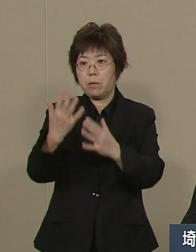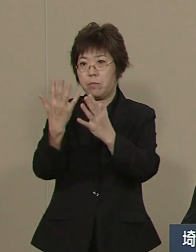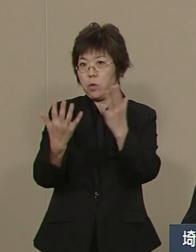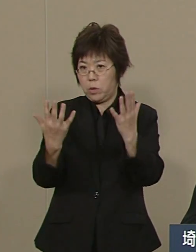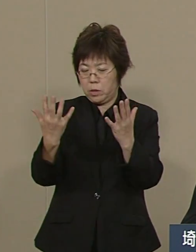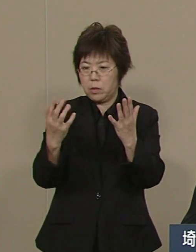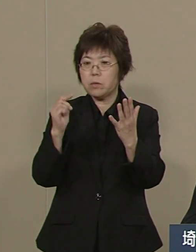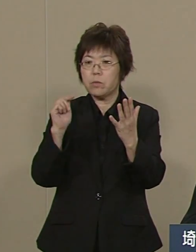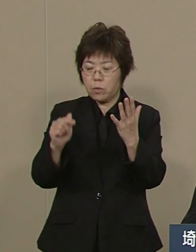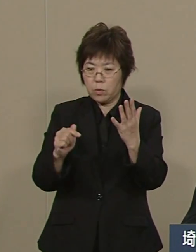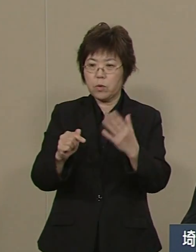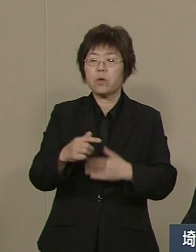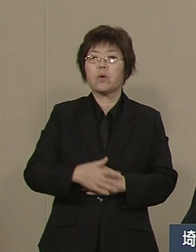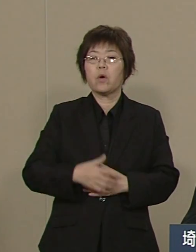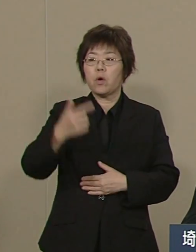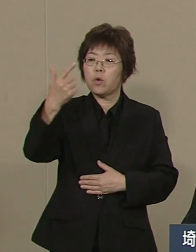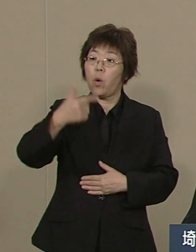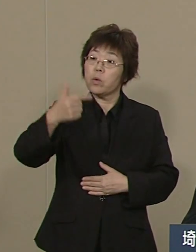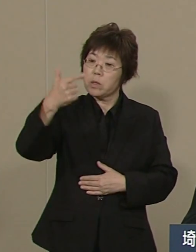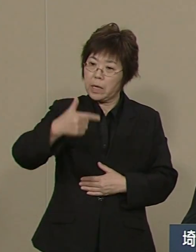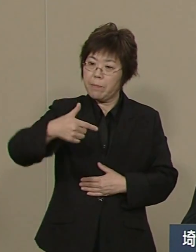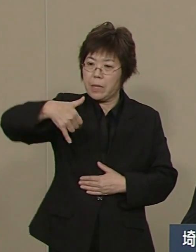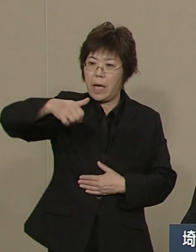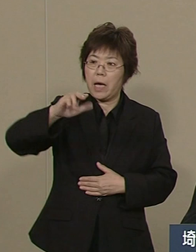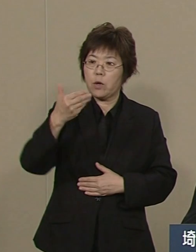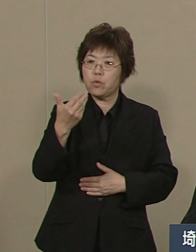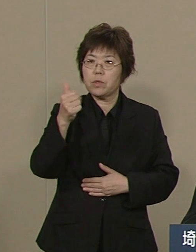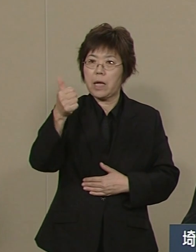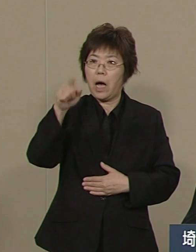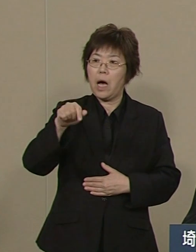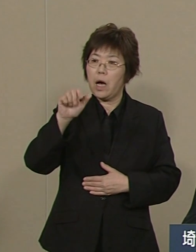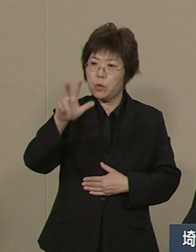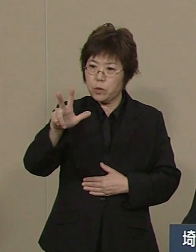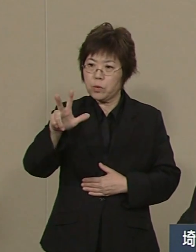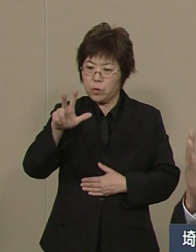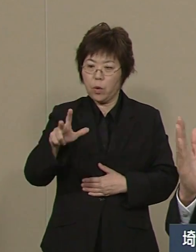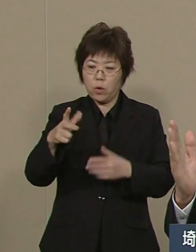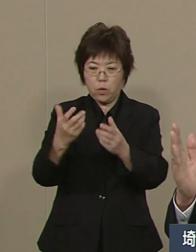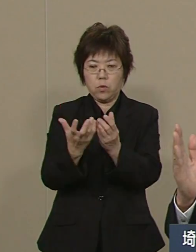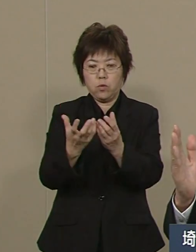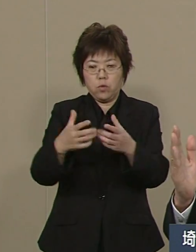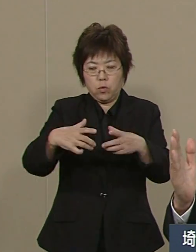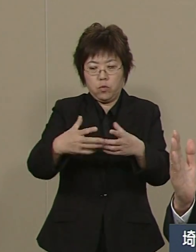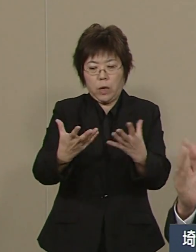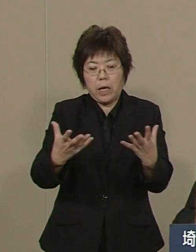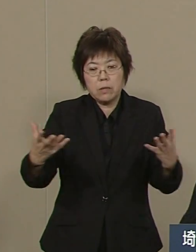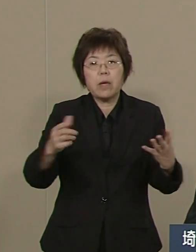この27年度中に 元に戻します 40年前に戻ります